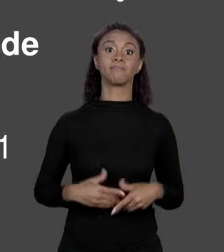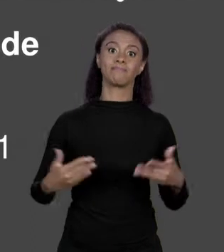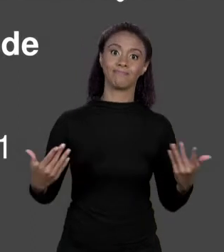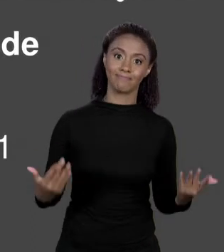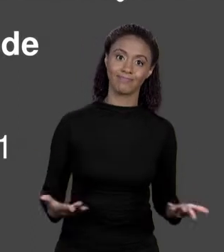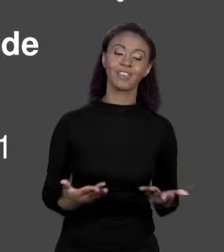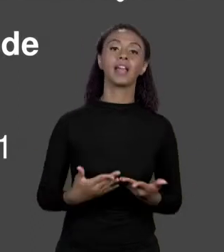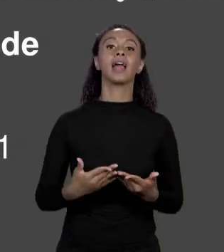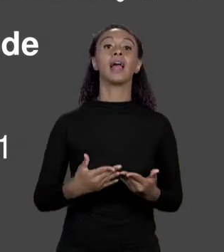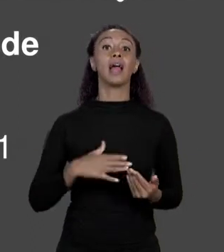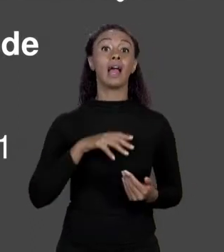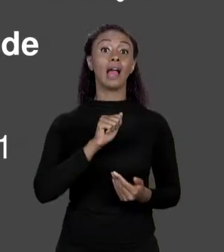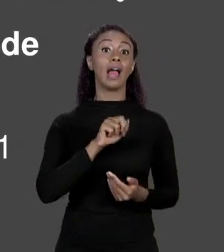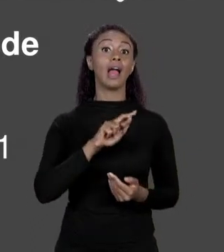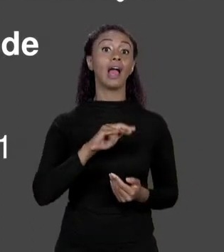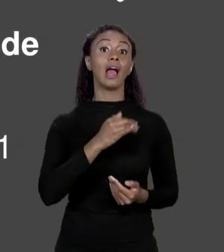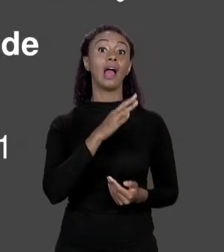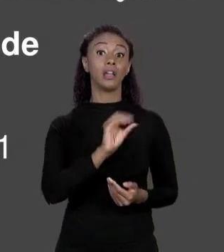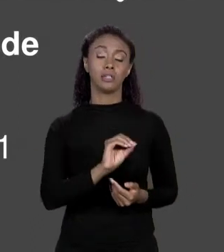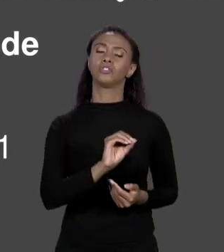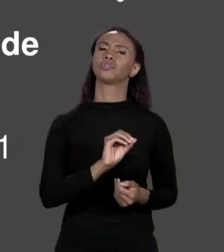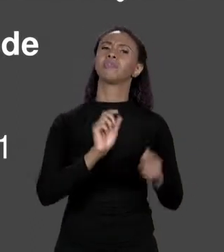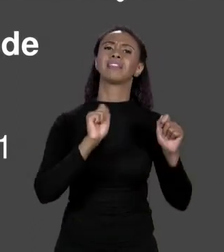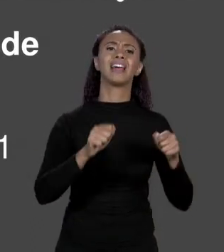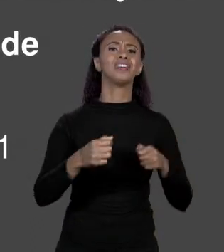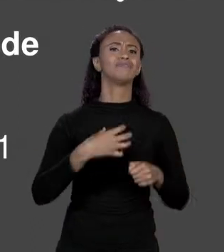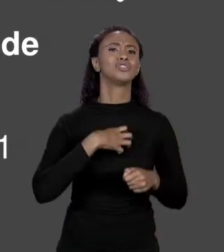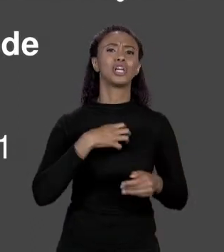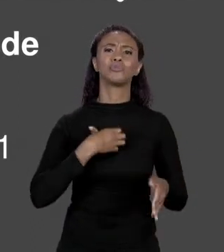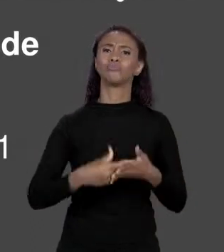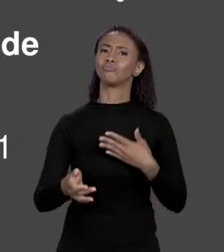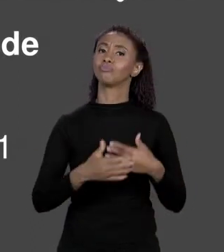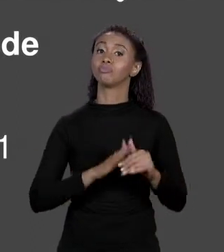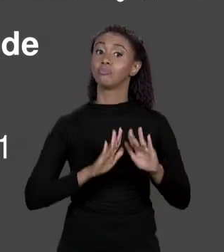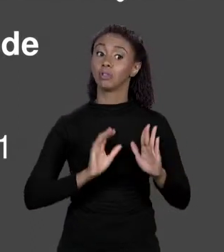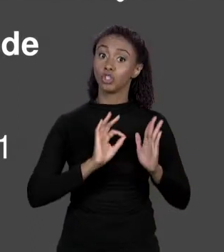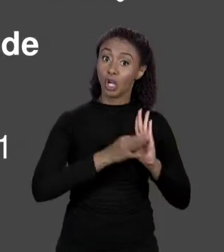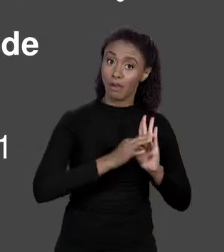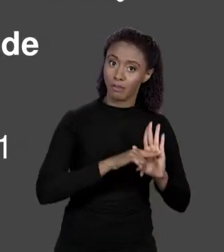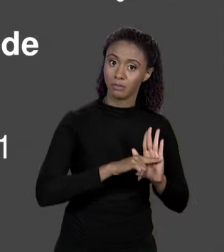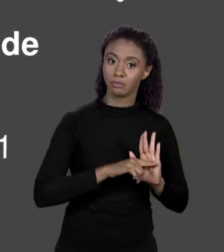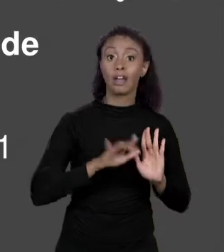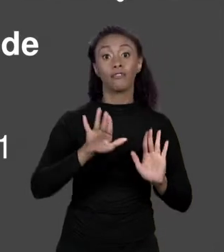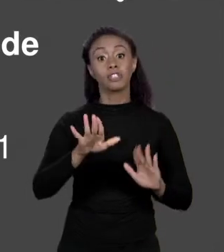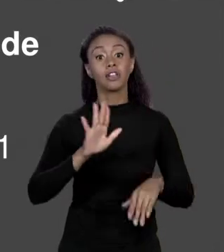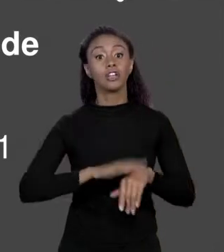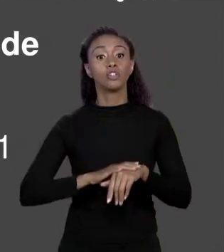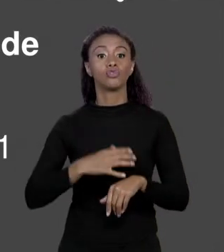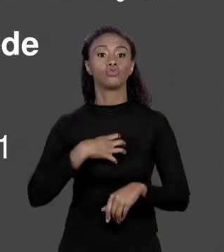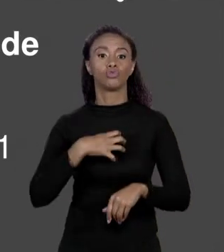PODE TER QUALQUER TIPO EM JAVA DESDE QUE VOCÊ FAÇA ASSIM: TIPO ABRE OS COLCHETES, NOME